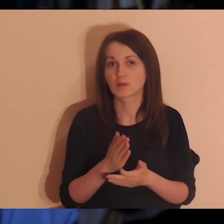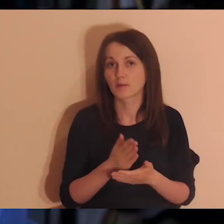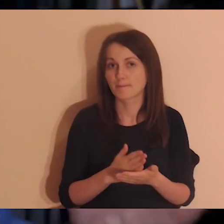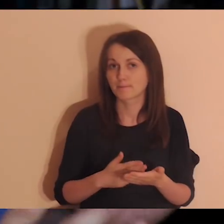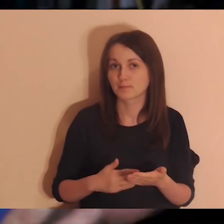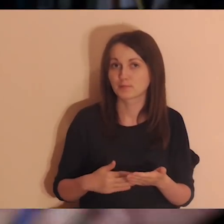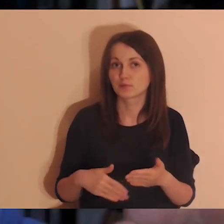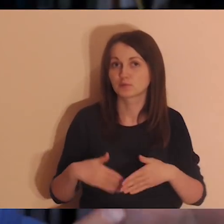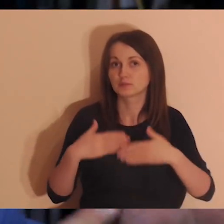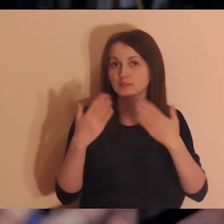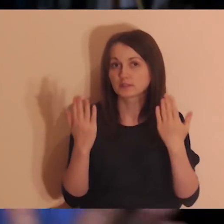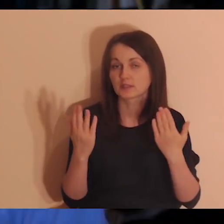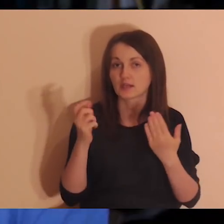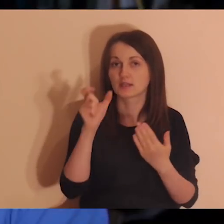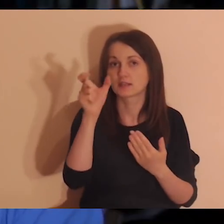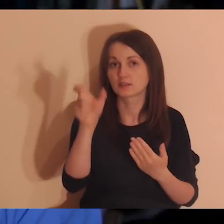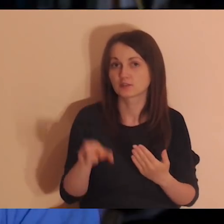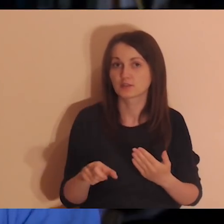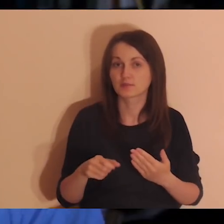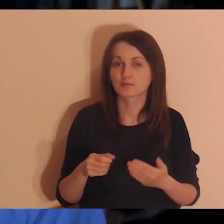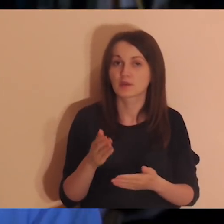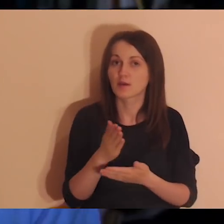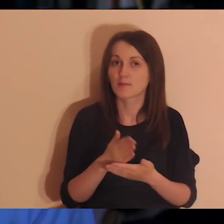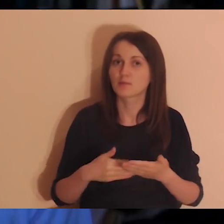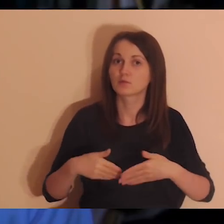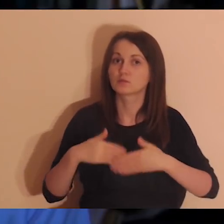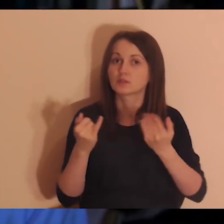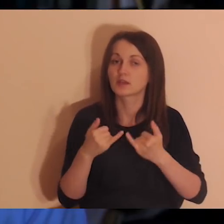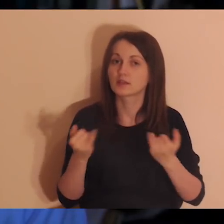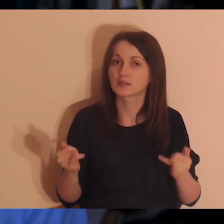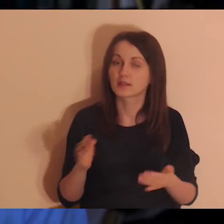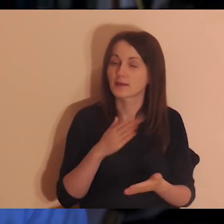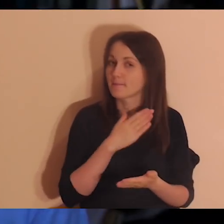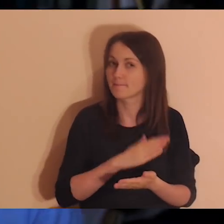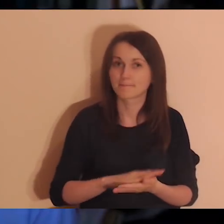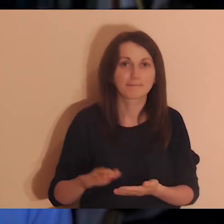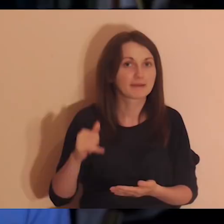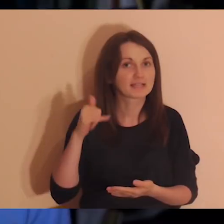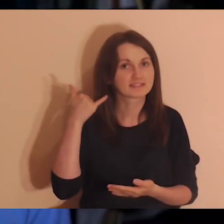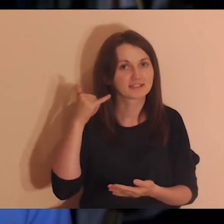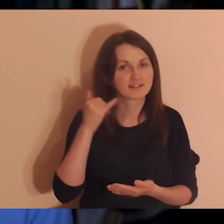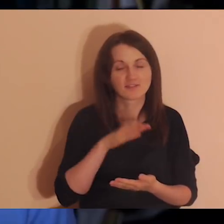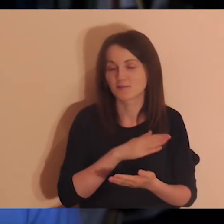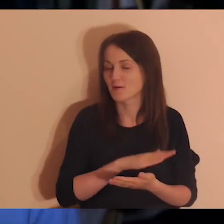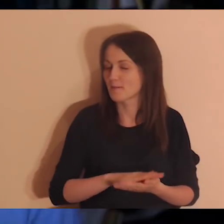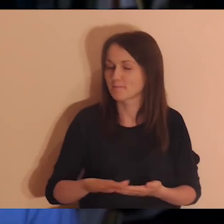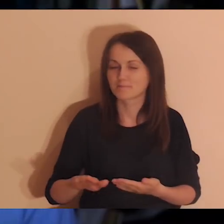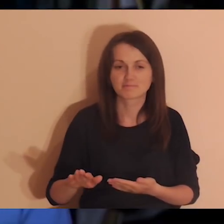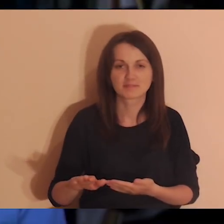Pół dnia dla ciebie, pół dnia dla innych. Tylko mężczyźni, bez telefonów, bez niczego.